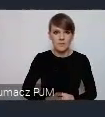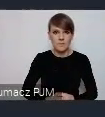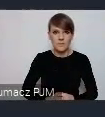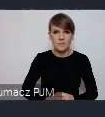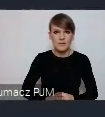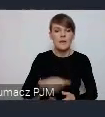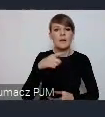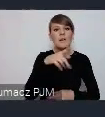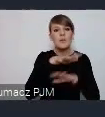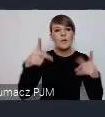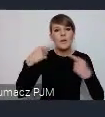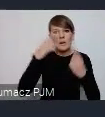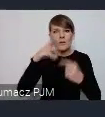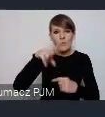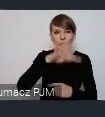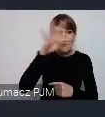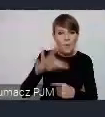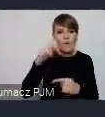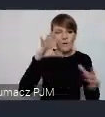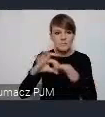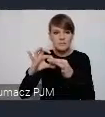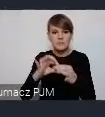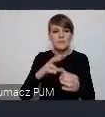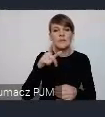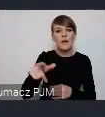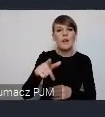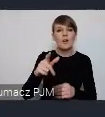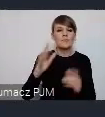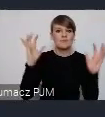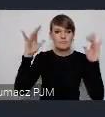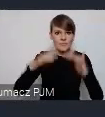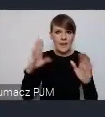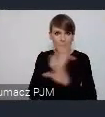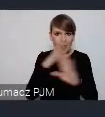myśląc o WUFie odwołuje się do COPU, do Szczytu Klimatycznego. To są jednak bardzo różne wydarzenia.